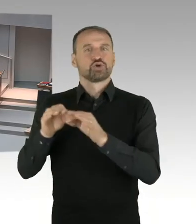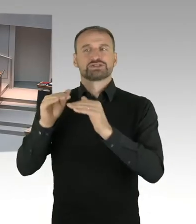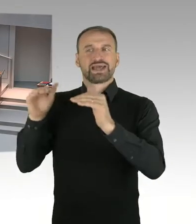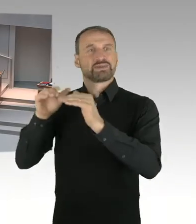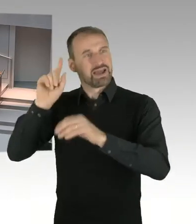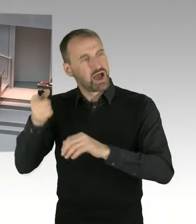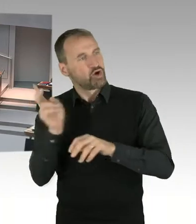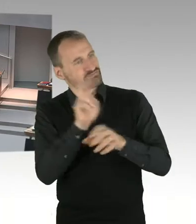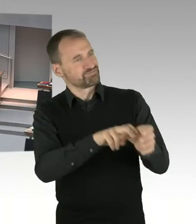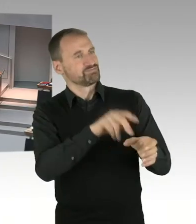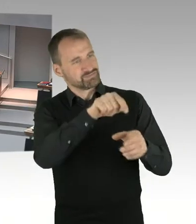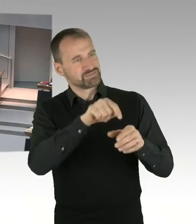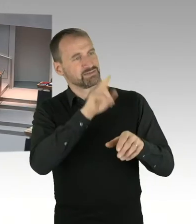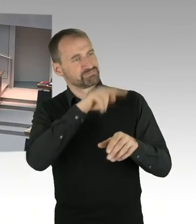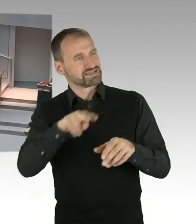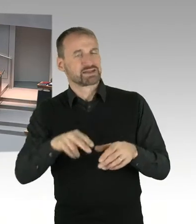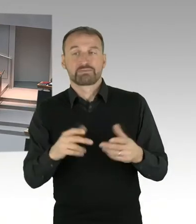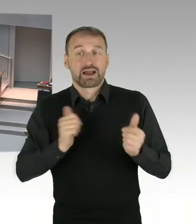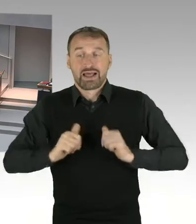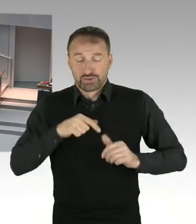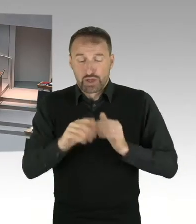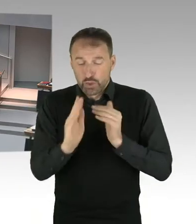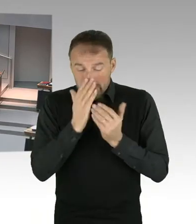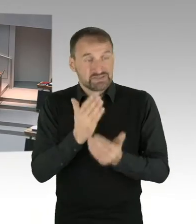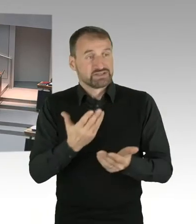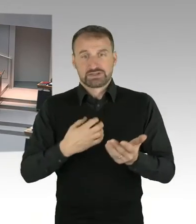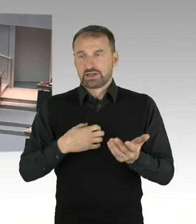den Abgeordneten Otto. Bitte sehr, Sie haben das Wort.